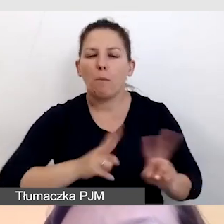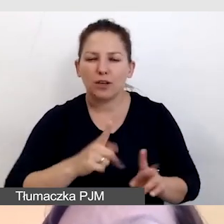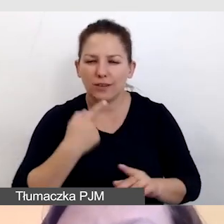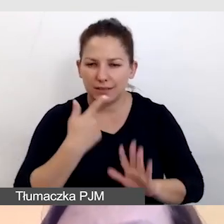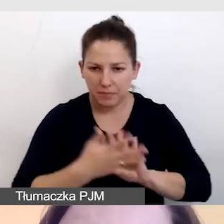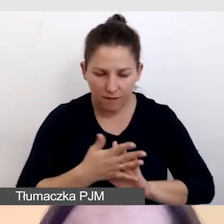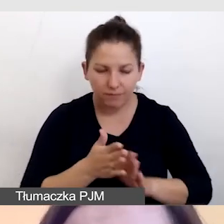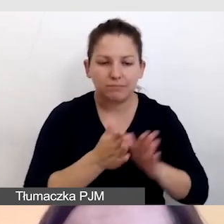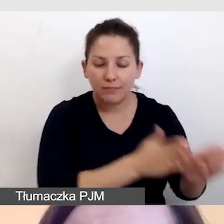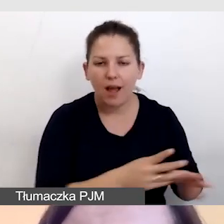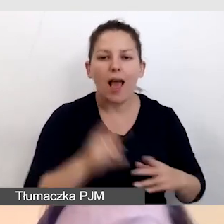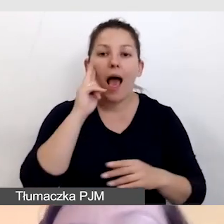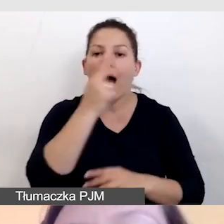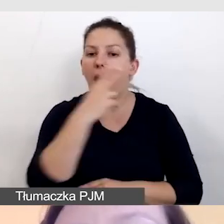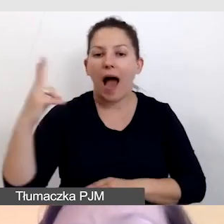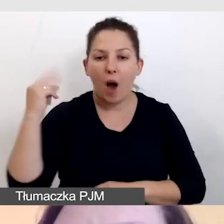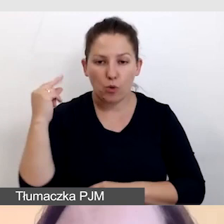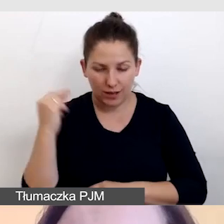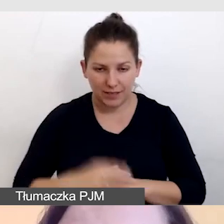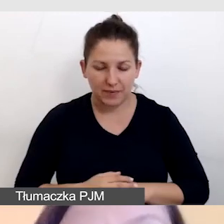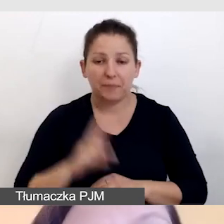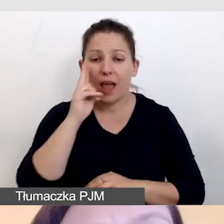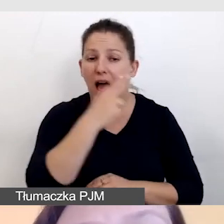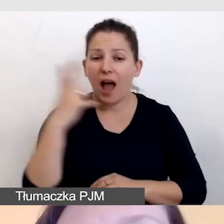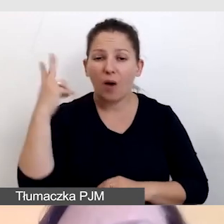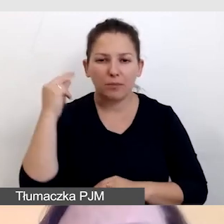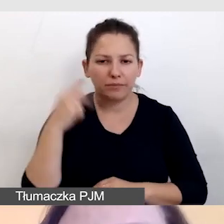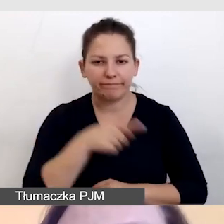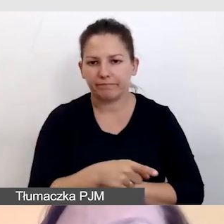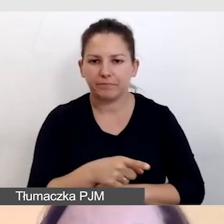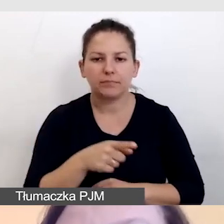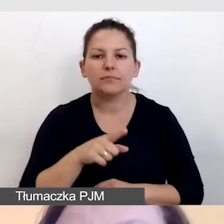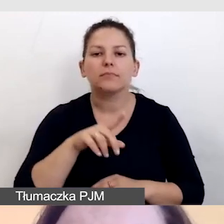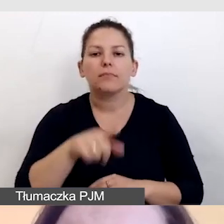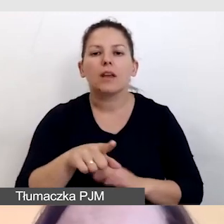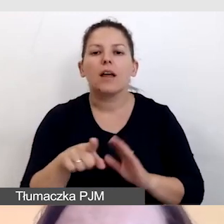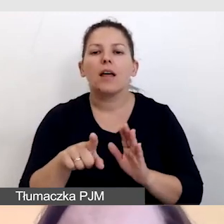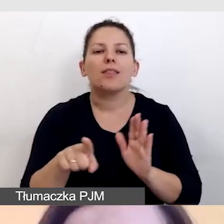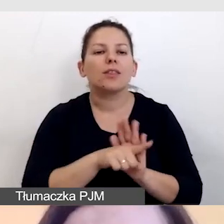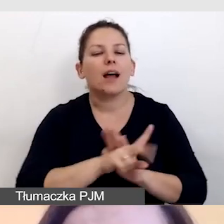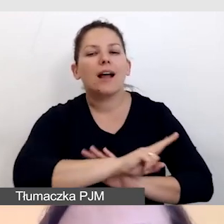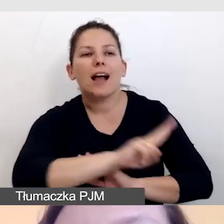jest audiodeskrypcja. Audiodeskrypcja nie będzie miała zastosowania do każdego wydarzenia.